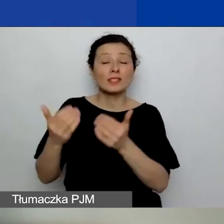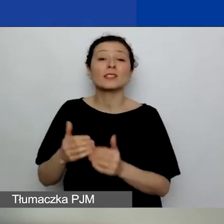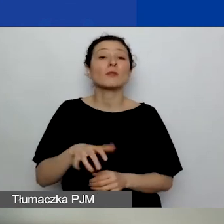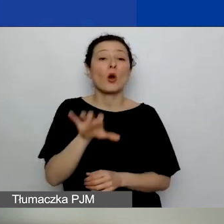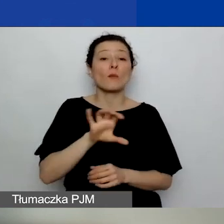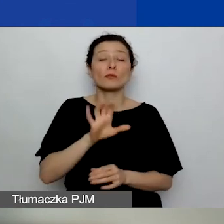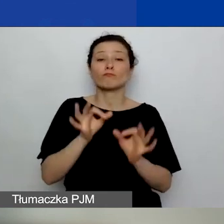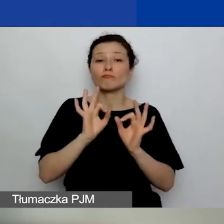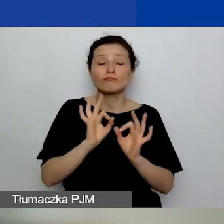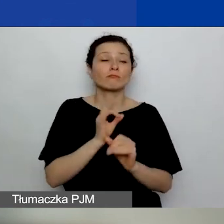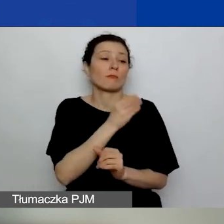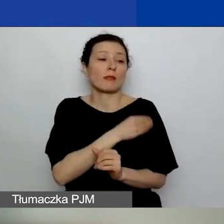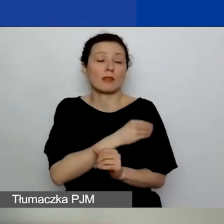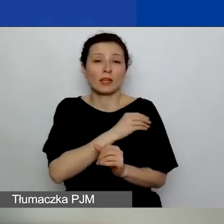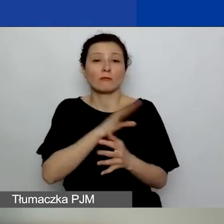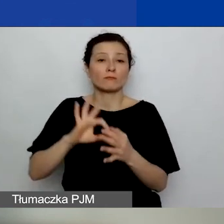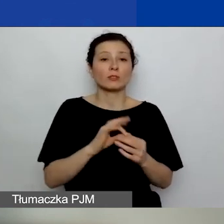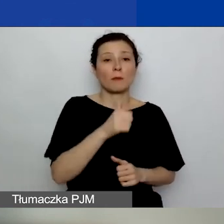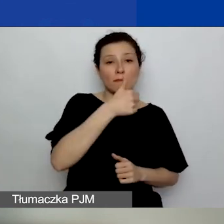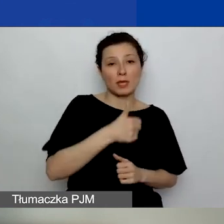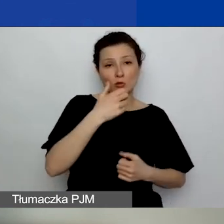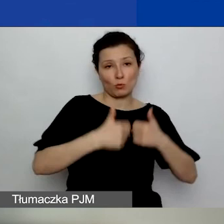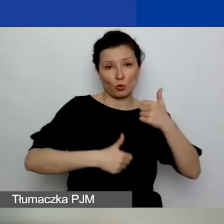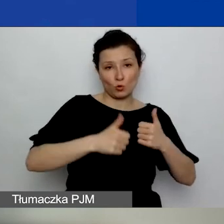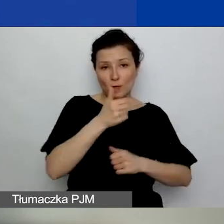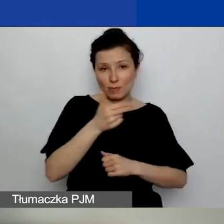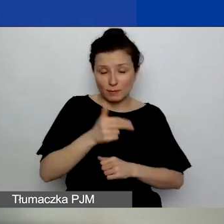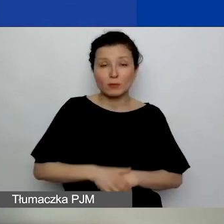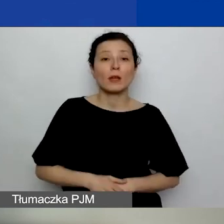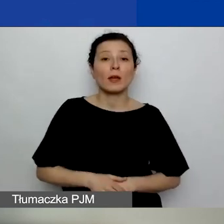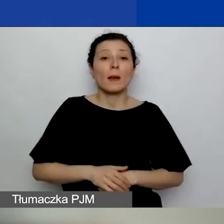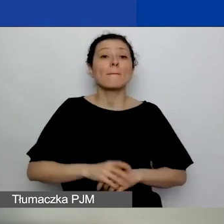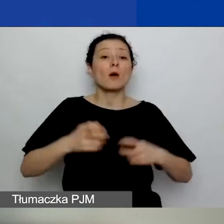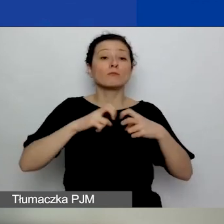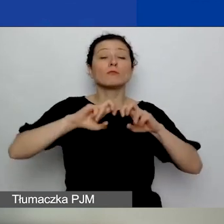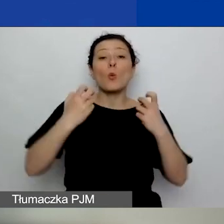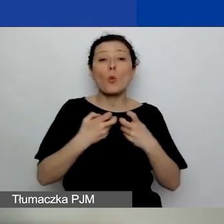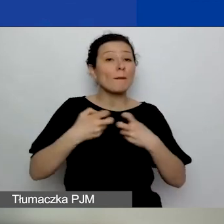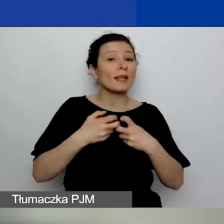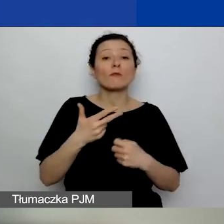z pierwszego konkursu tematycznego, ponieważ, jak mówiłam, webinariów obszarowych nie będziemy powtarzać.